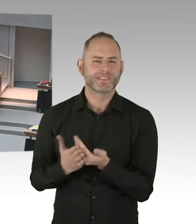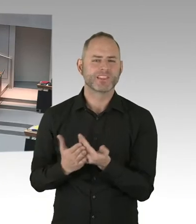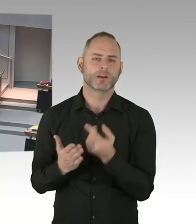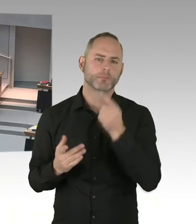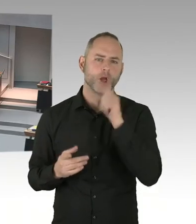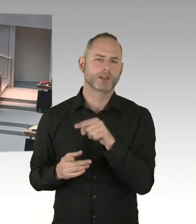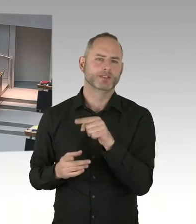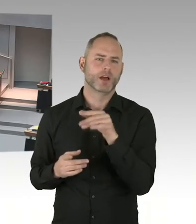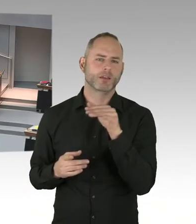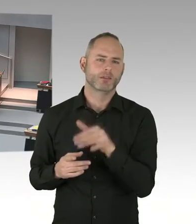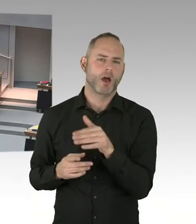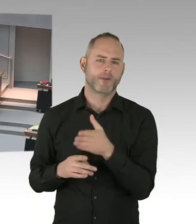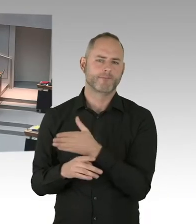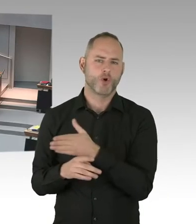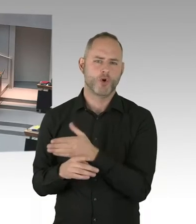Wir sagen immer das ist ein Pilotverfahren.